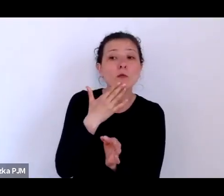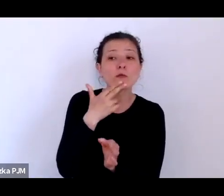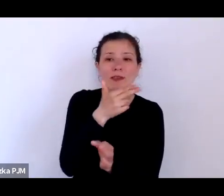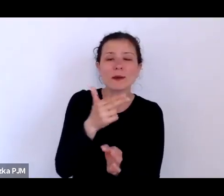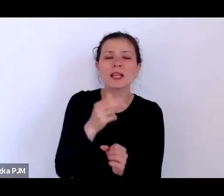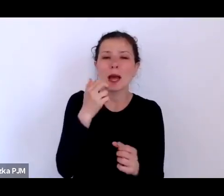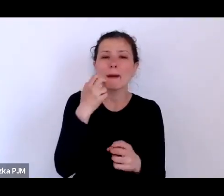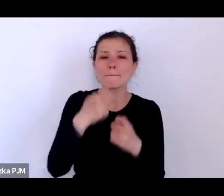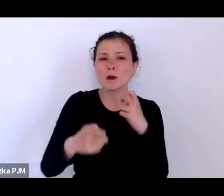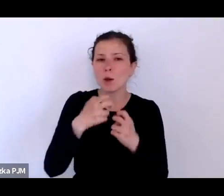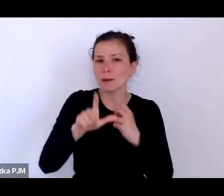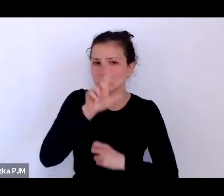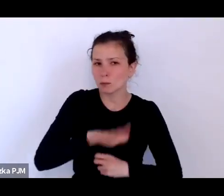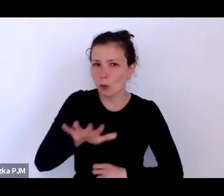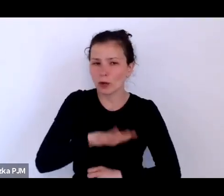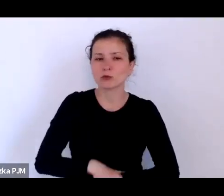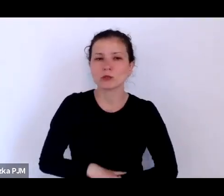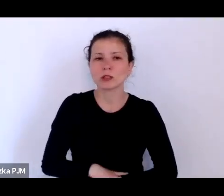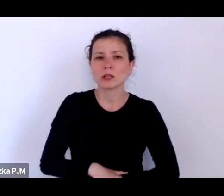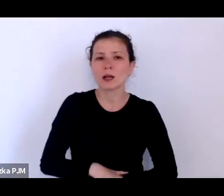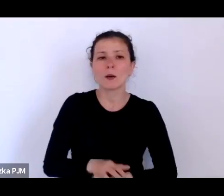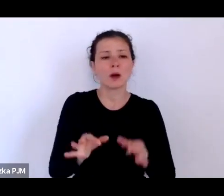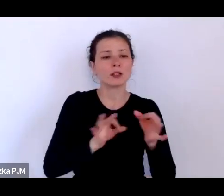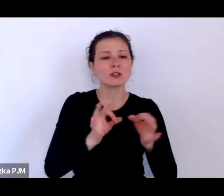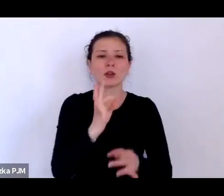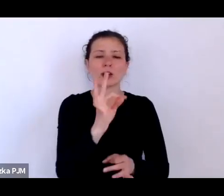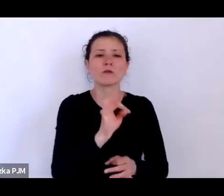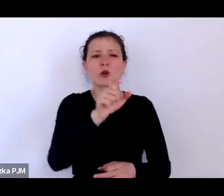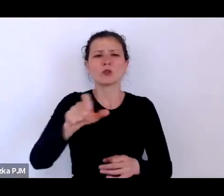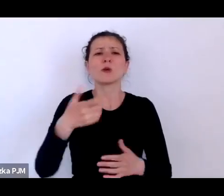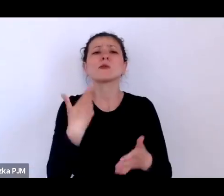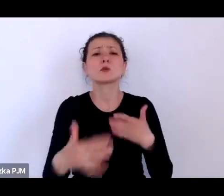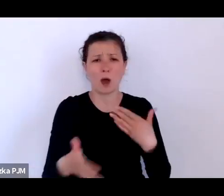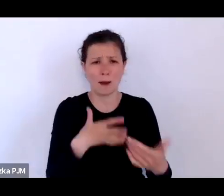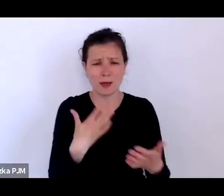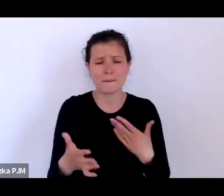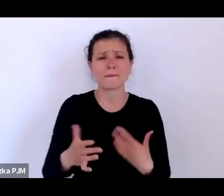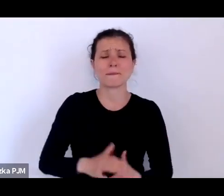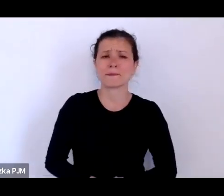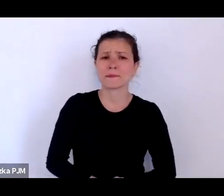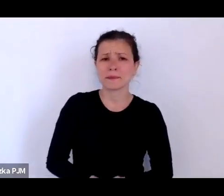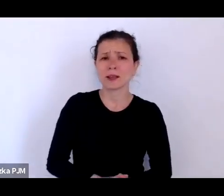Bo historia słabych to też jest ciekawe ujęcie tematu